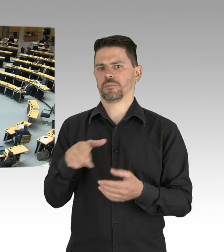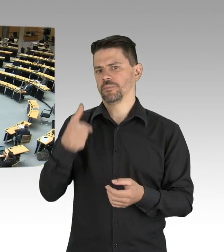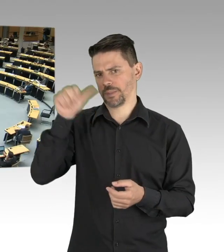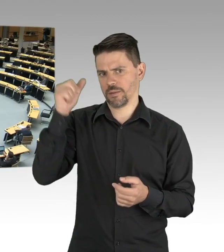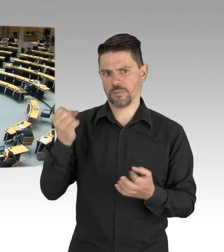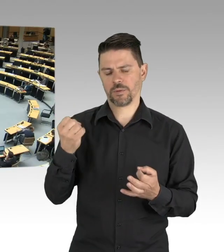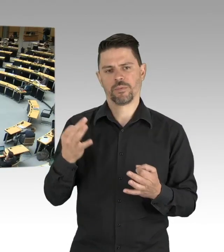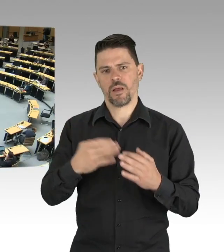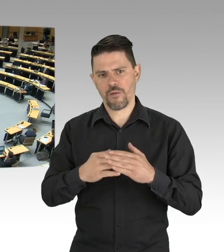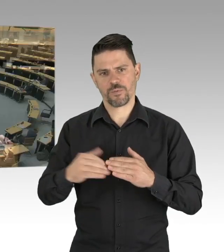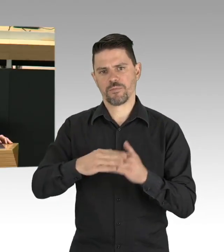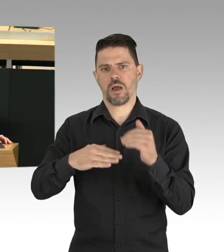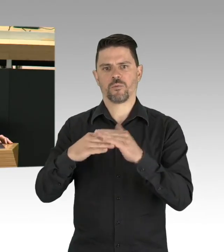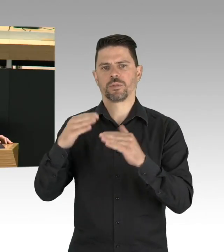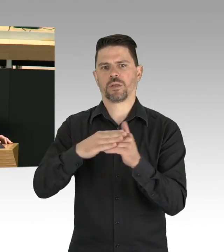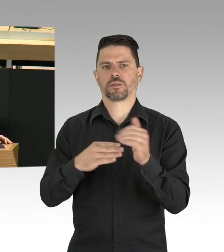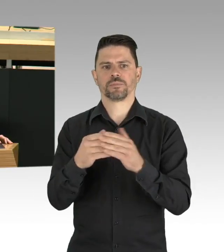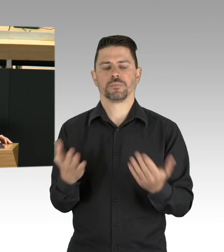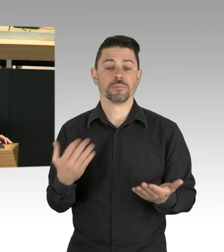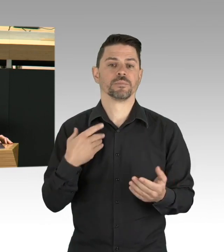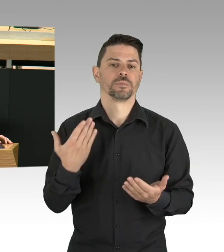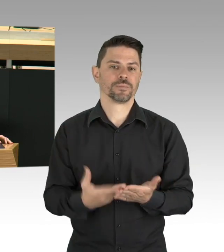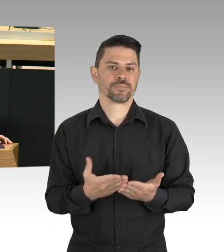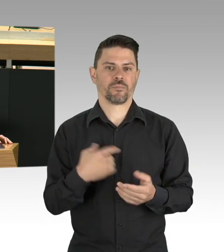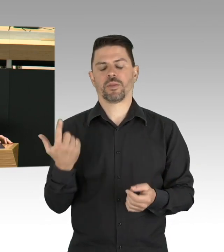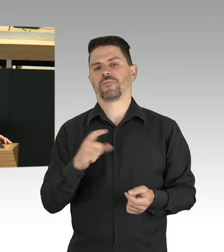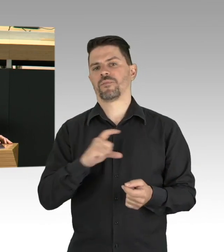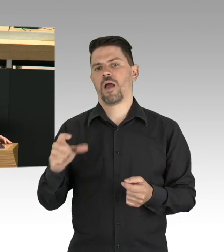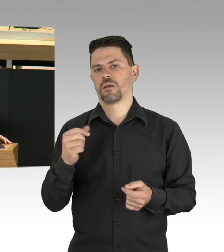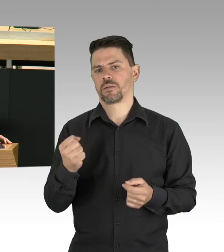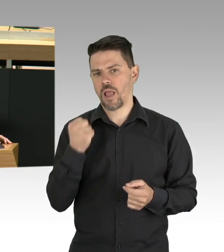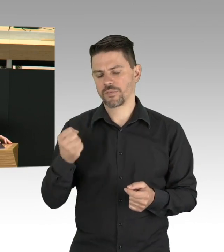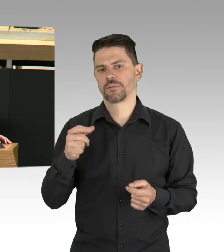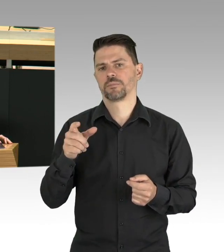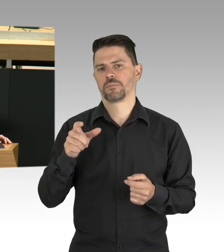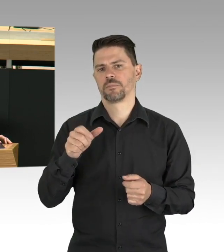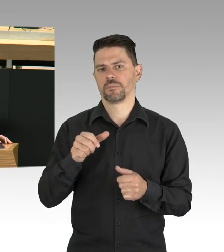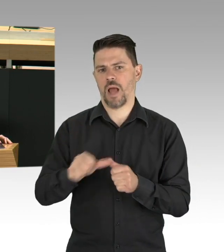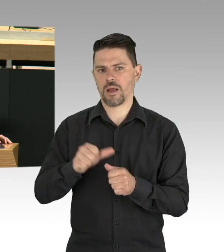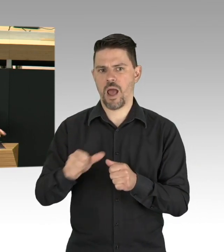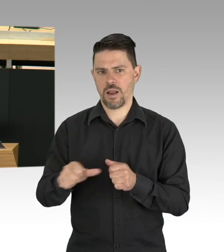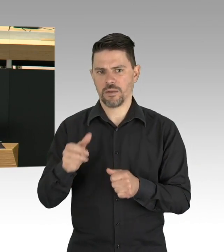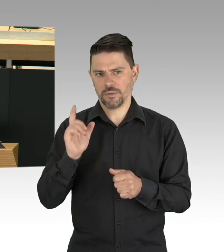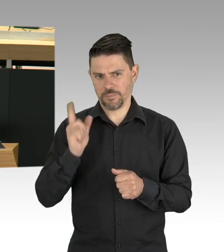Und damit meine ich nicht eine Einmalzahlung und damit ist dann gut. Natürlich müssen wir uns auch Gedanken